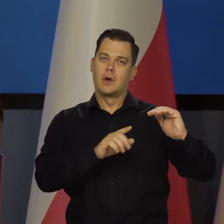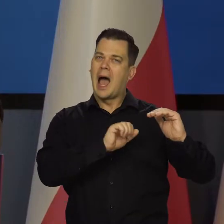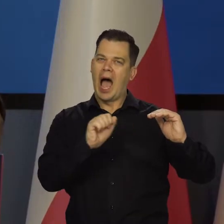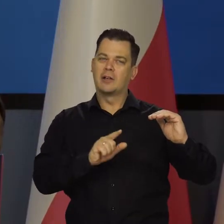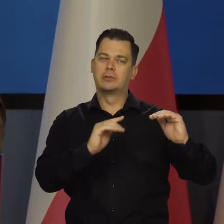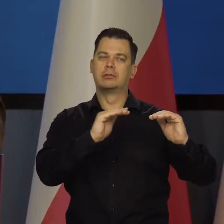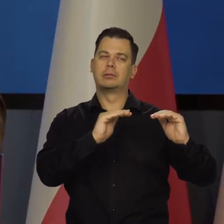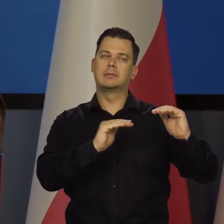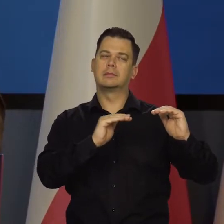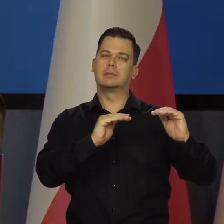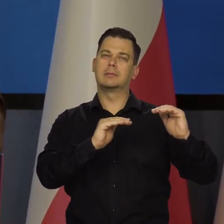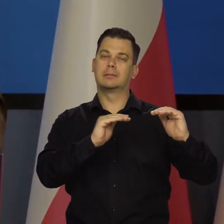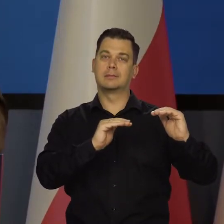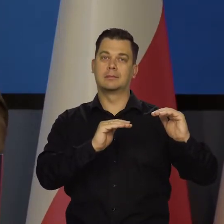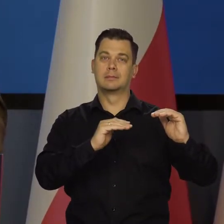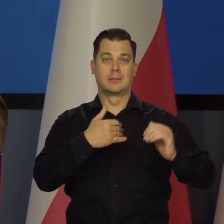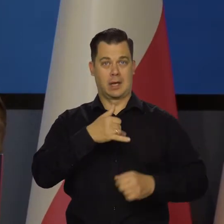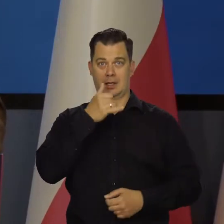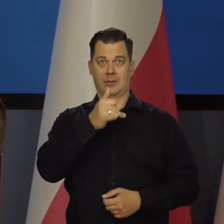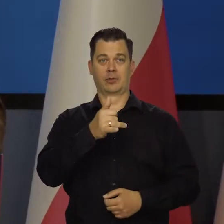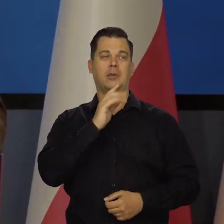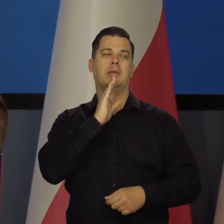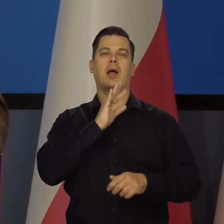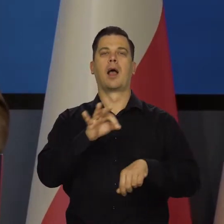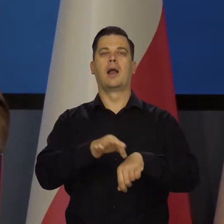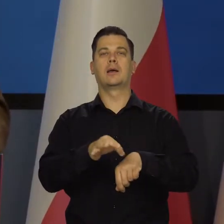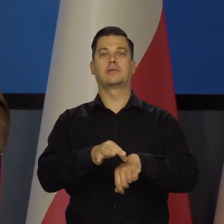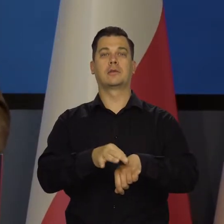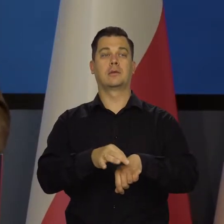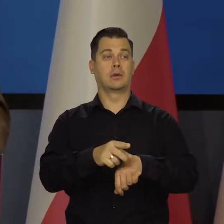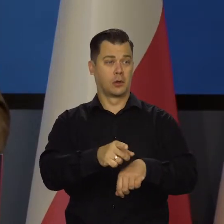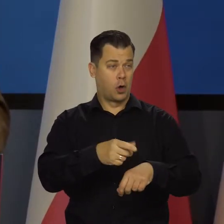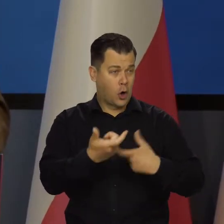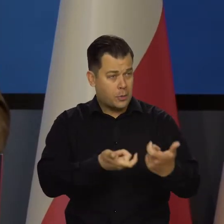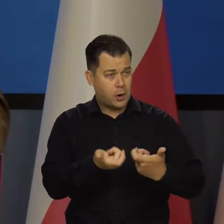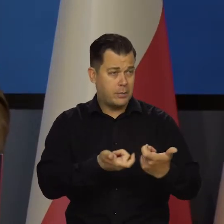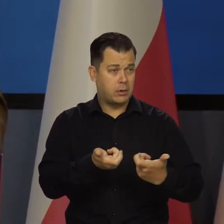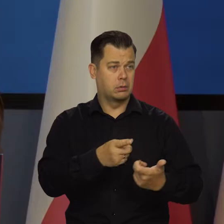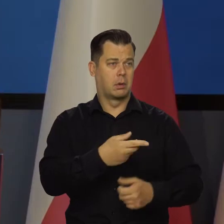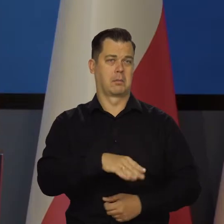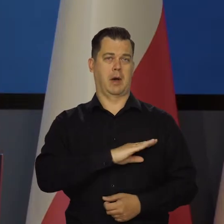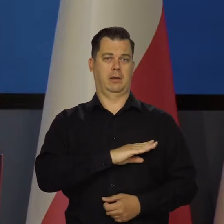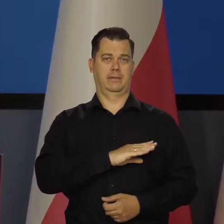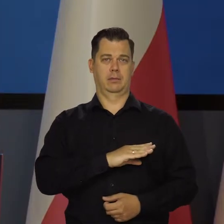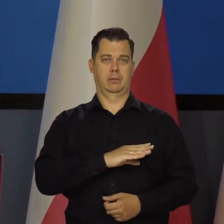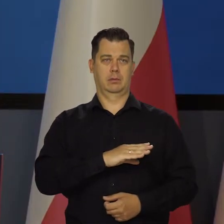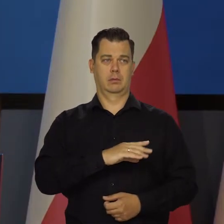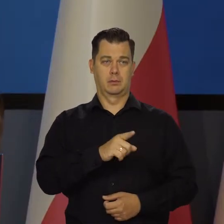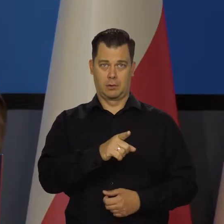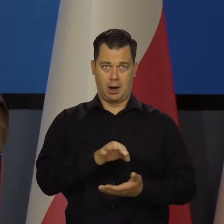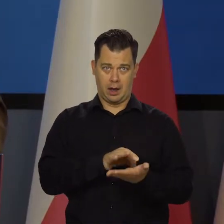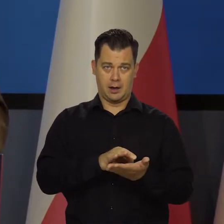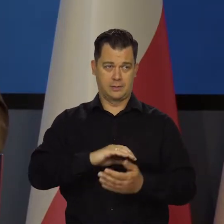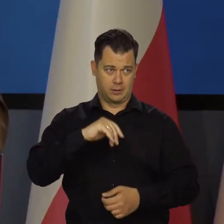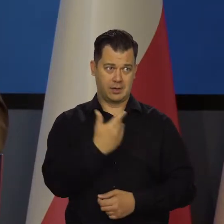Nie chcemy wyleczyć pacjenta tak, że on będzie martwy. Zaaplikować takiej dawki lekarstwa, że padnie trupem.